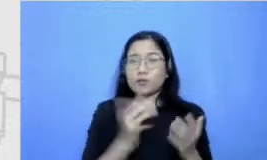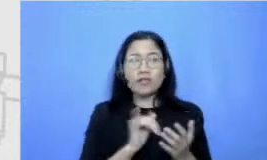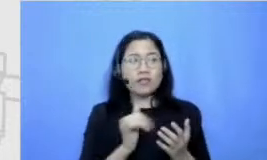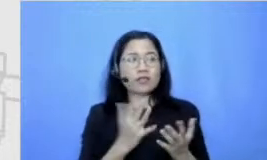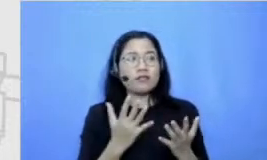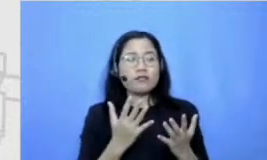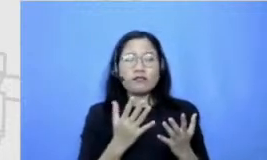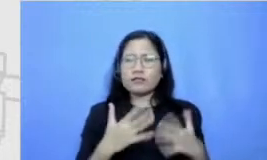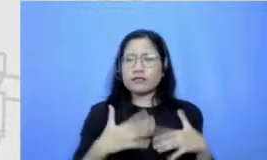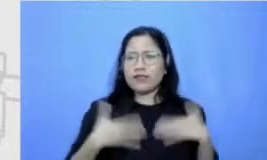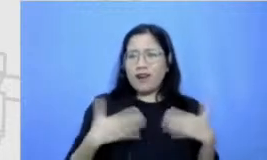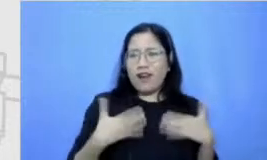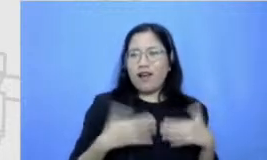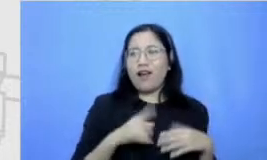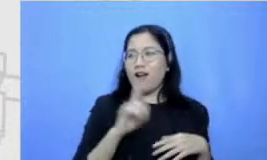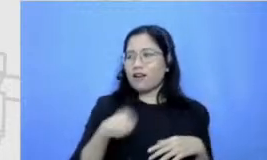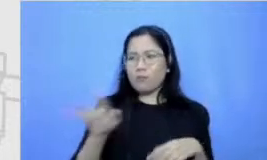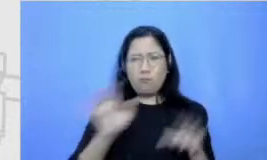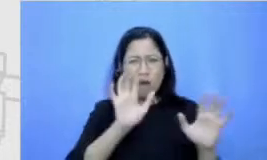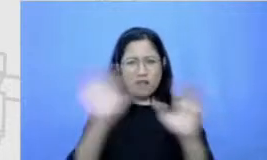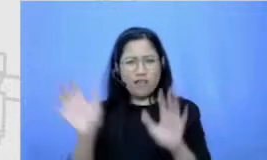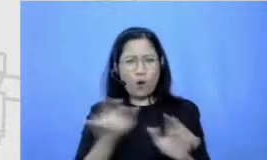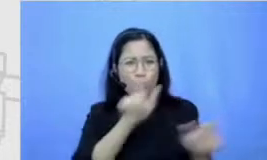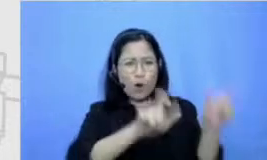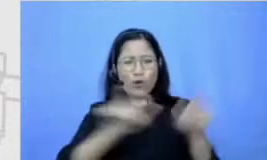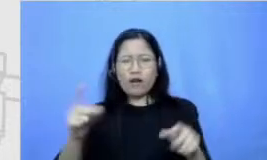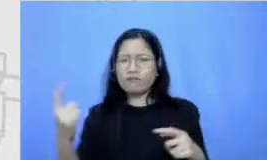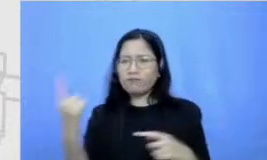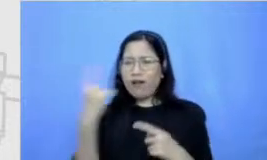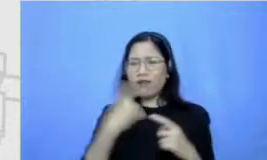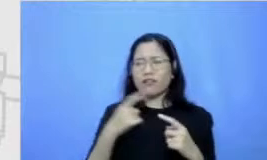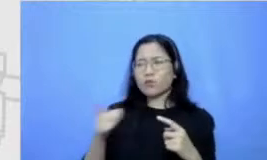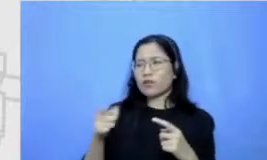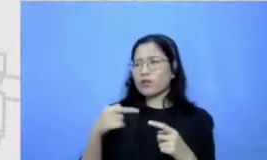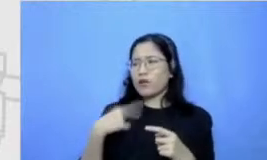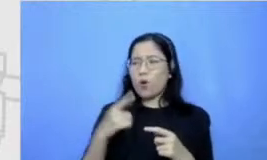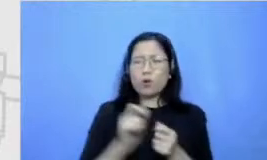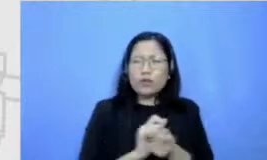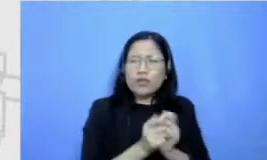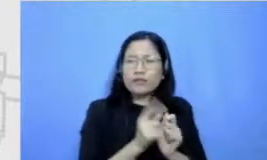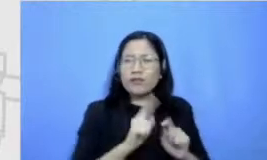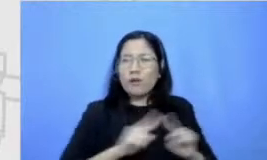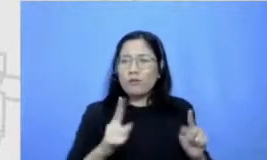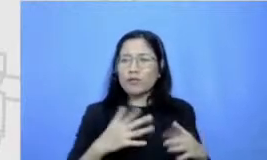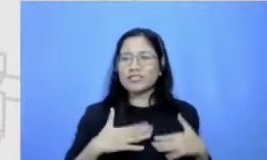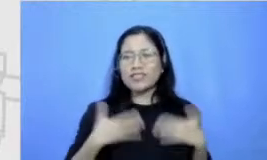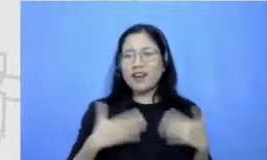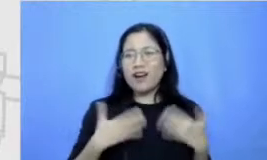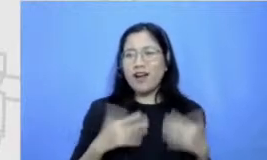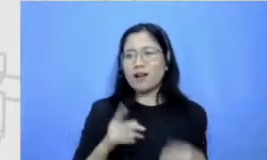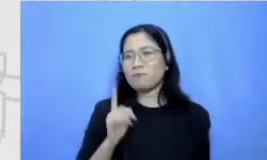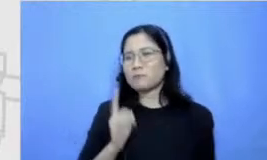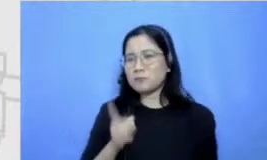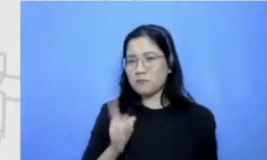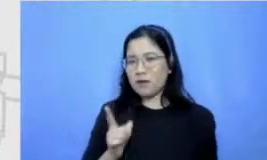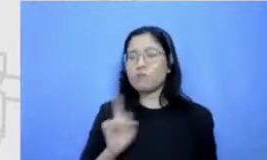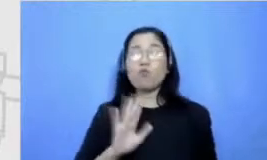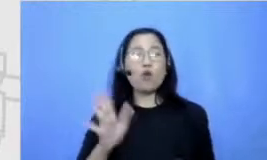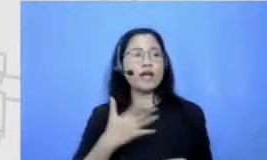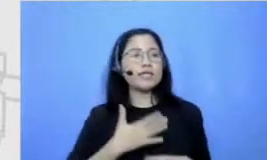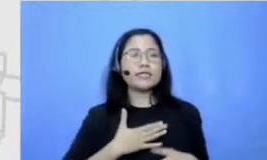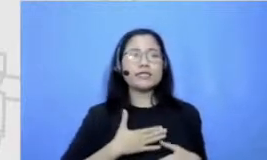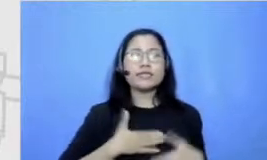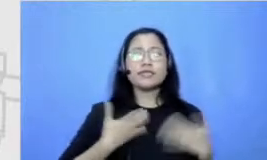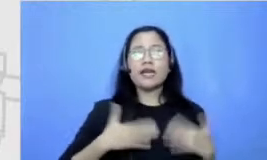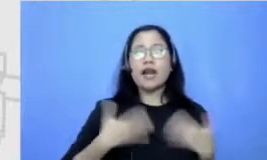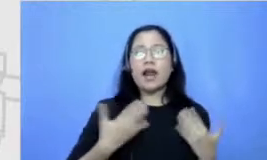yang ujian malah senang gitu mungkin karena apa yang senang ujiannya tapi karena terpacu sama